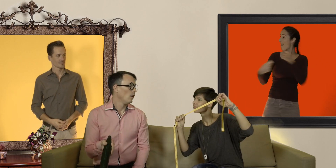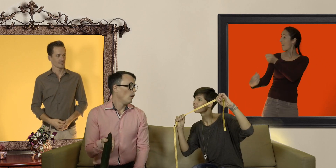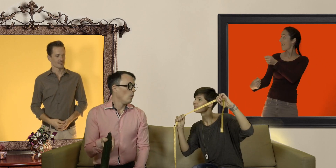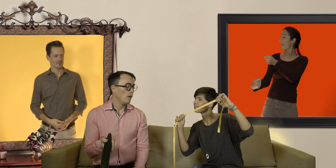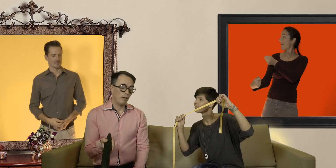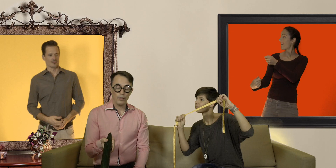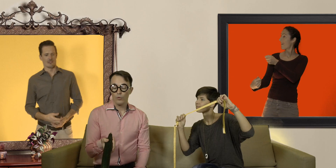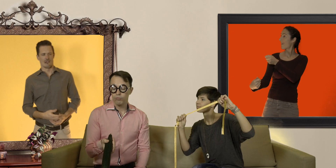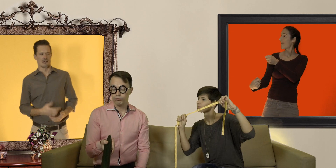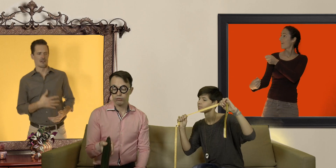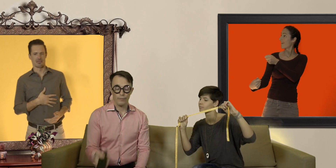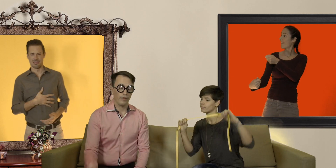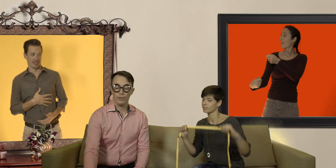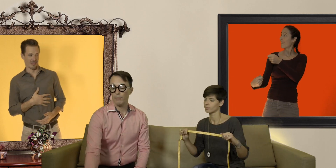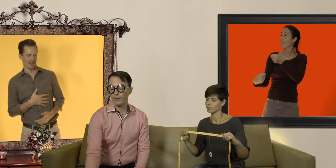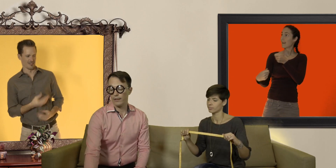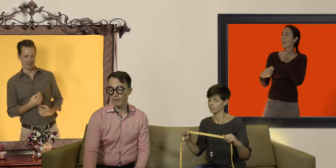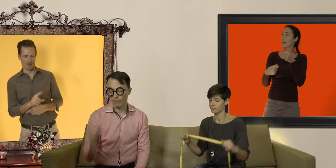ouais mais alors là du coup ça fait vraiment débander